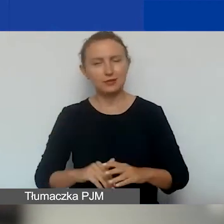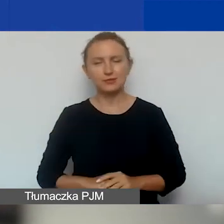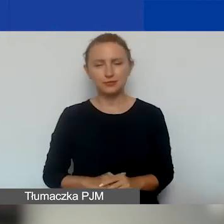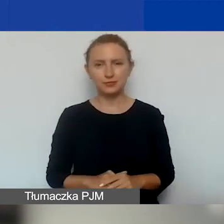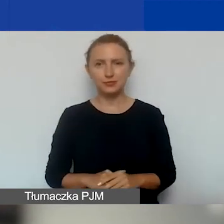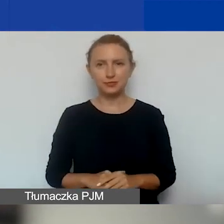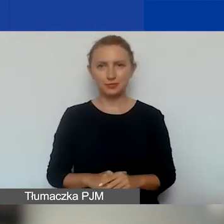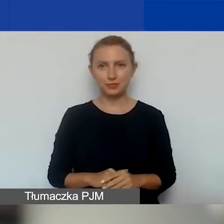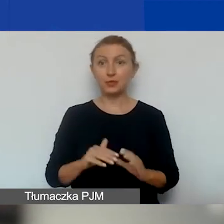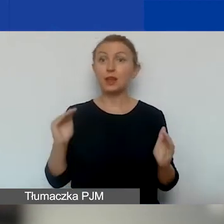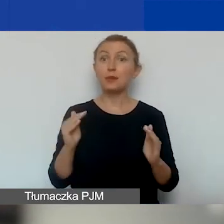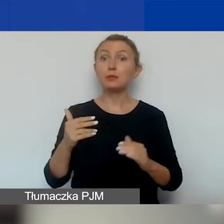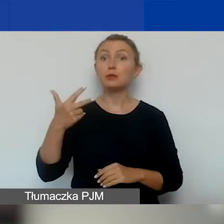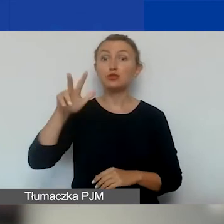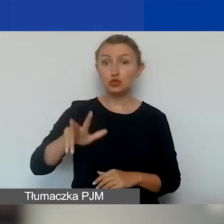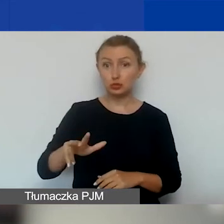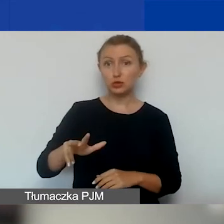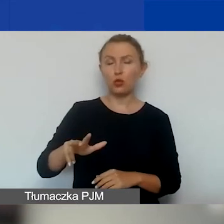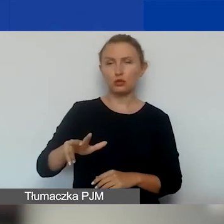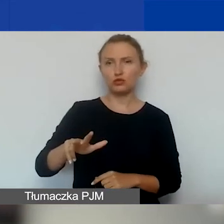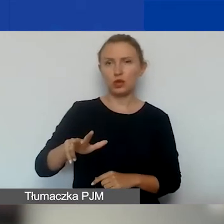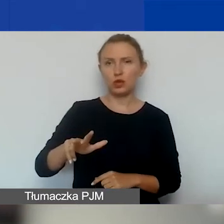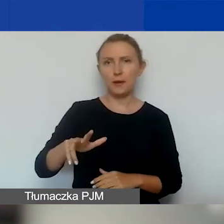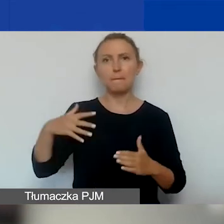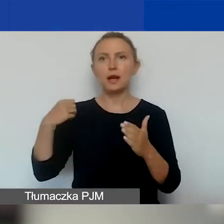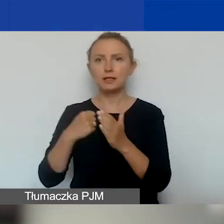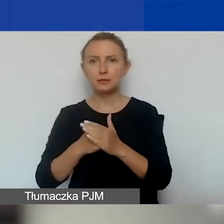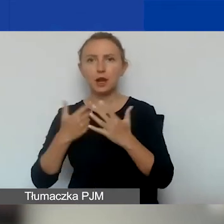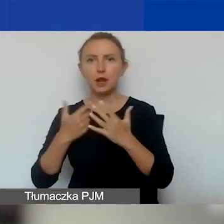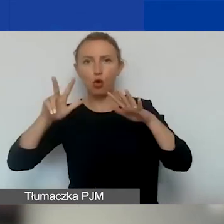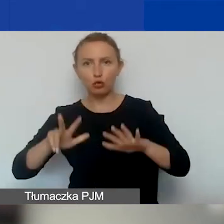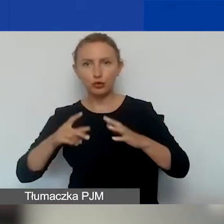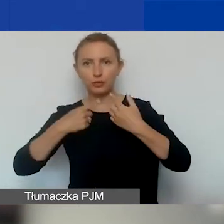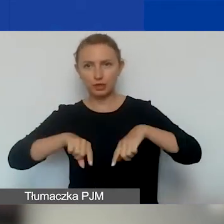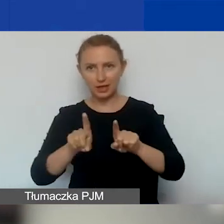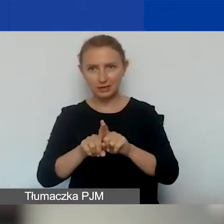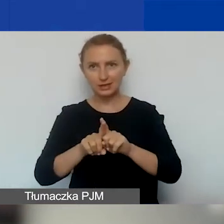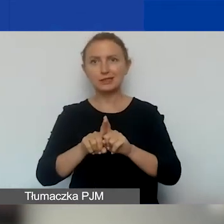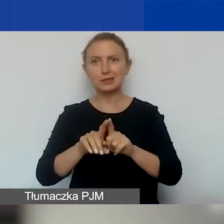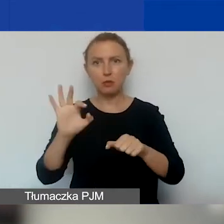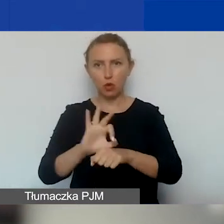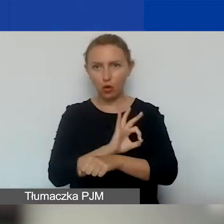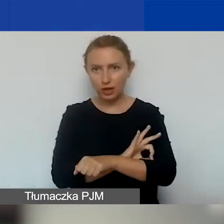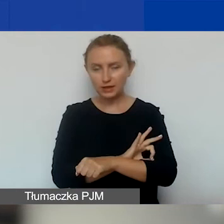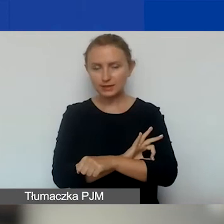Minimum trzy miesiące, maksymalnie osiem miesięcy realizacji takiego projektu.